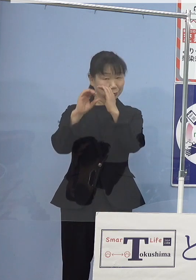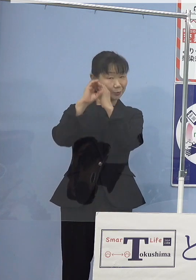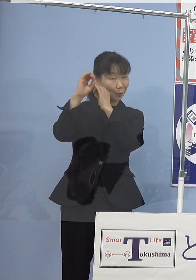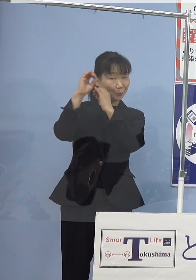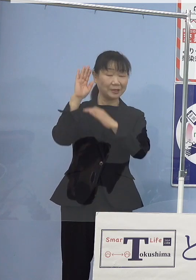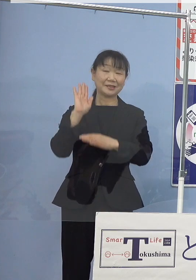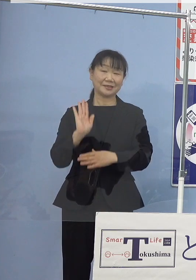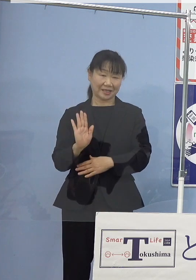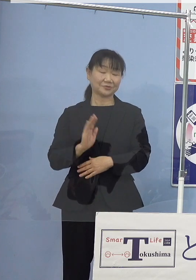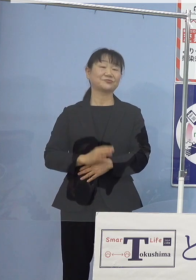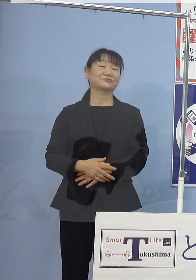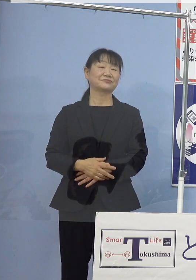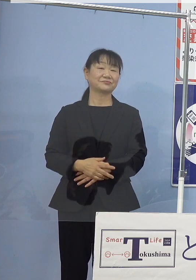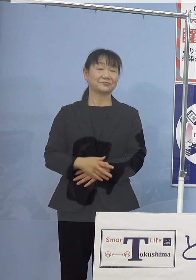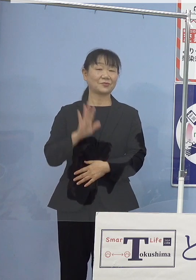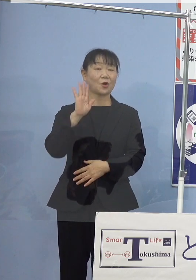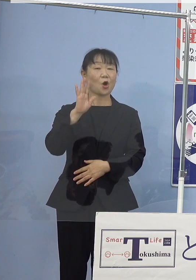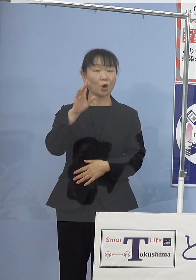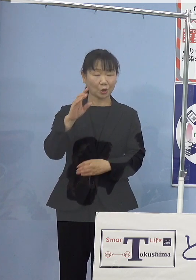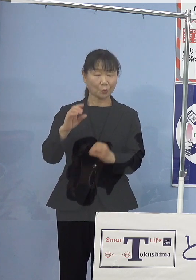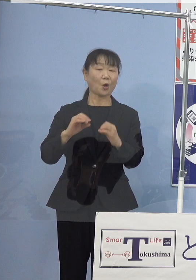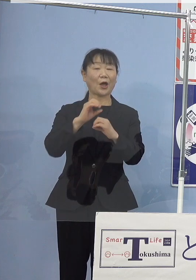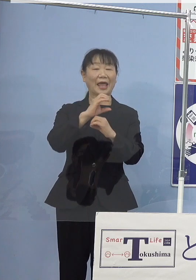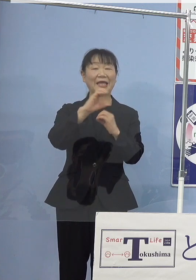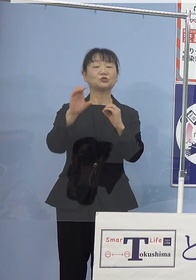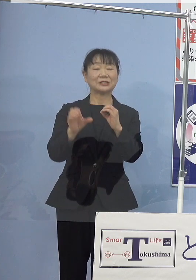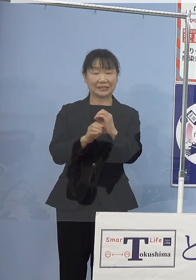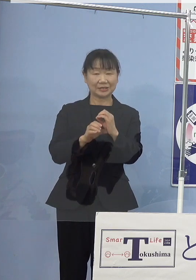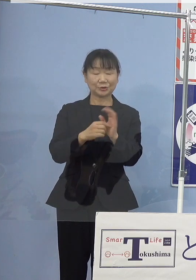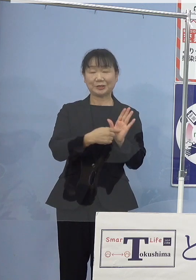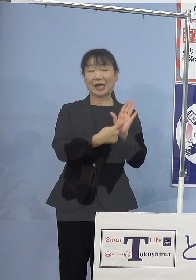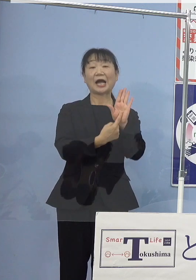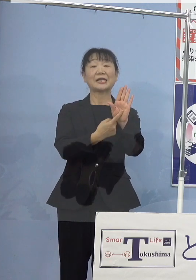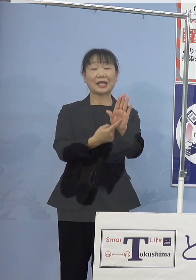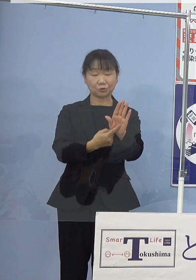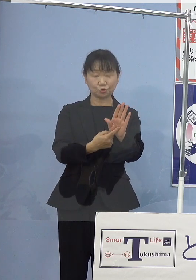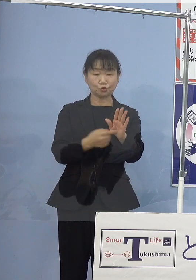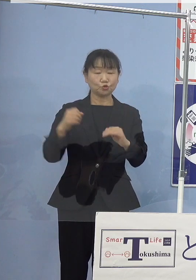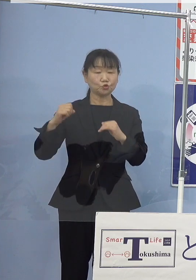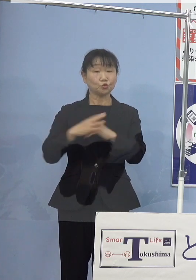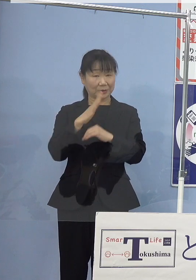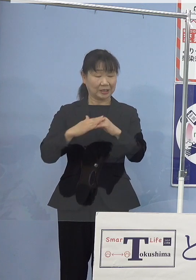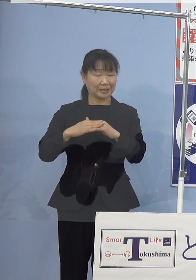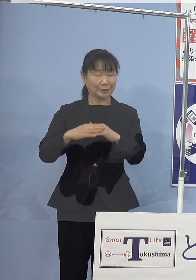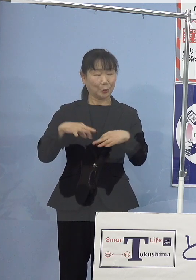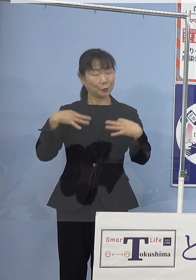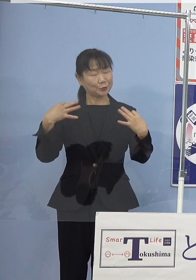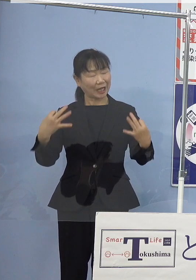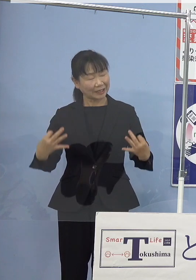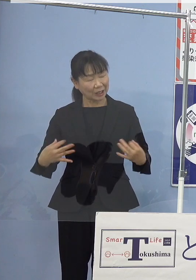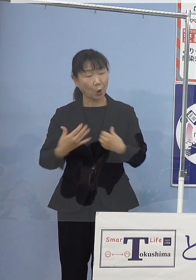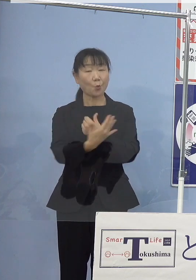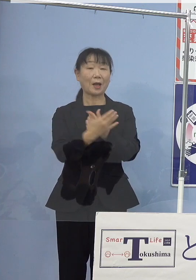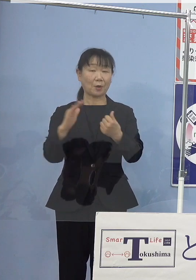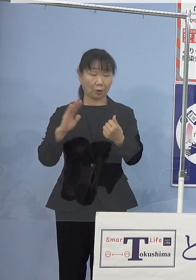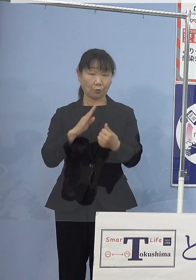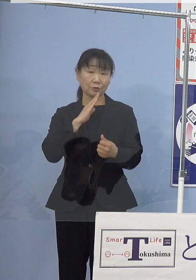今後ともSDGsに掲げております 「海の豊かさを守ろう」の実現に向けまして